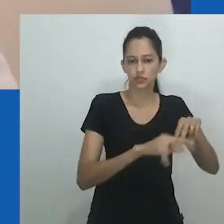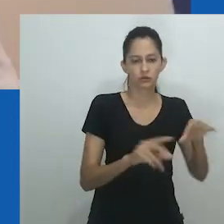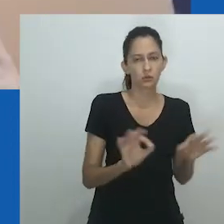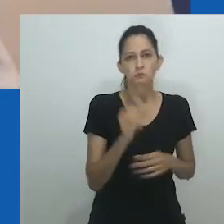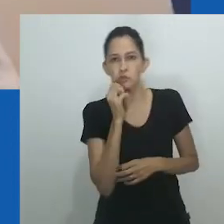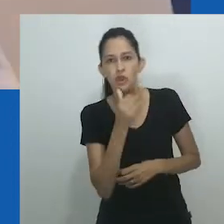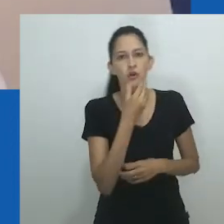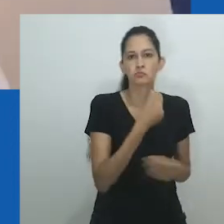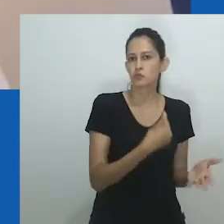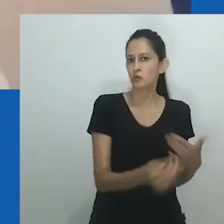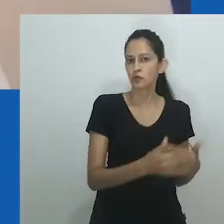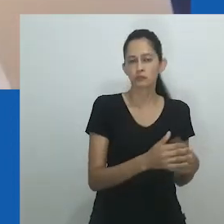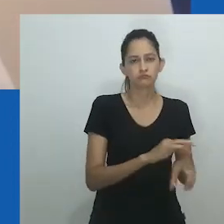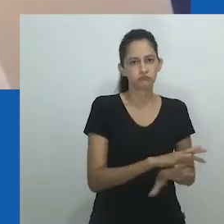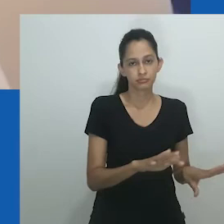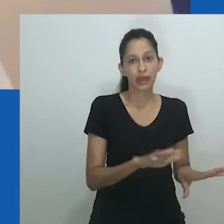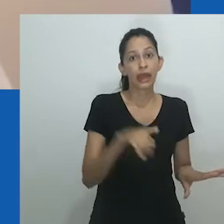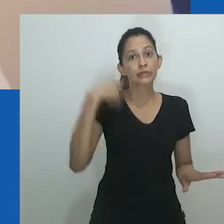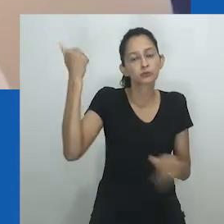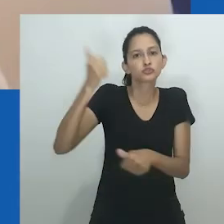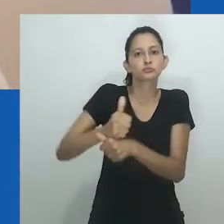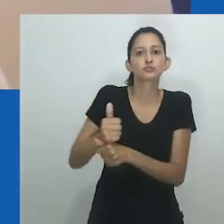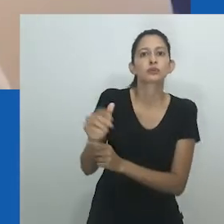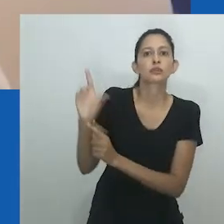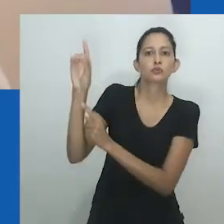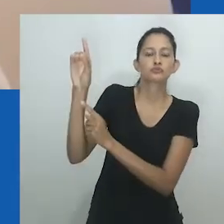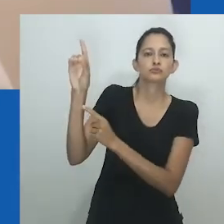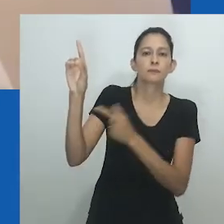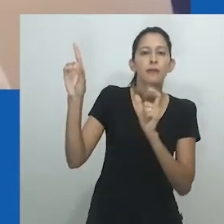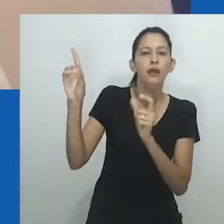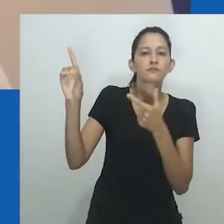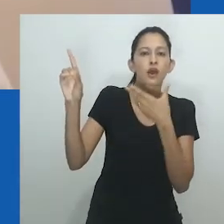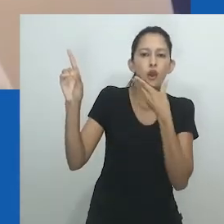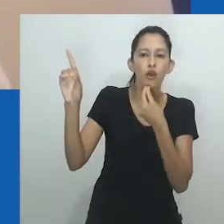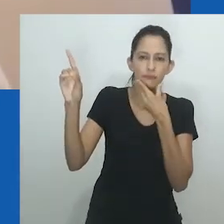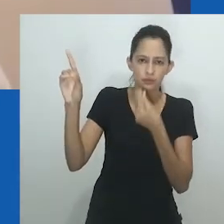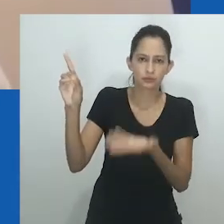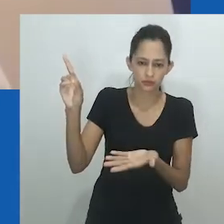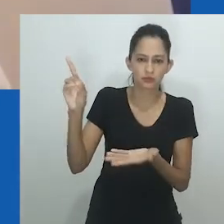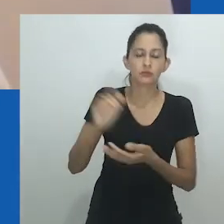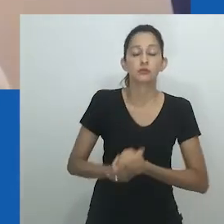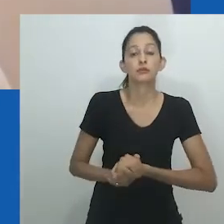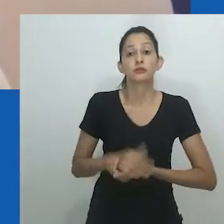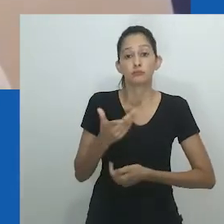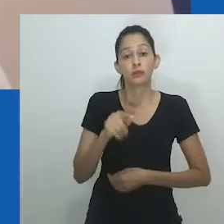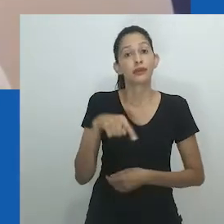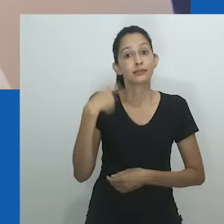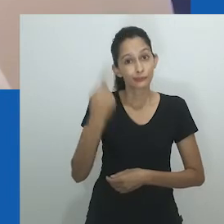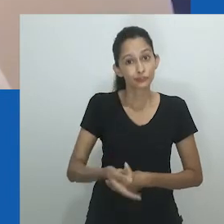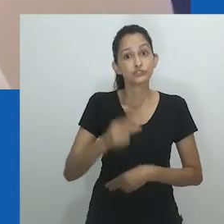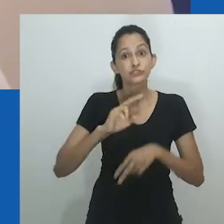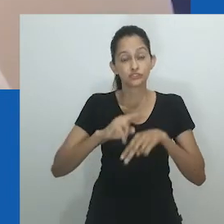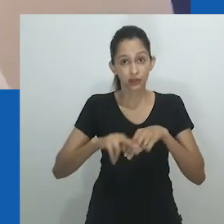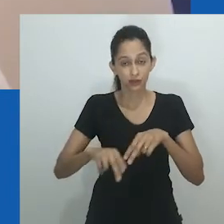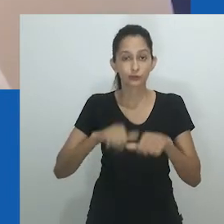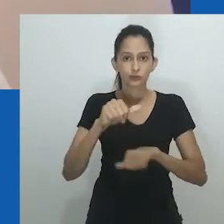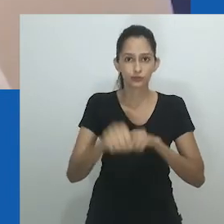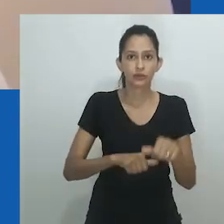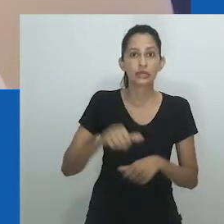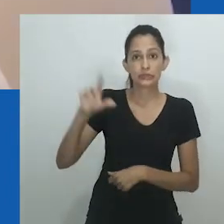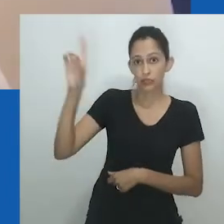Deus substituiu chi, uma palavra Igbo sem gênero usada tanto para divindades masculinas quanto femininas.